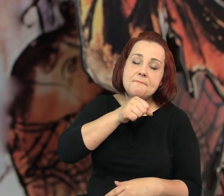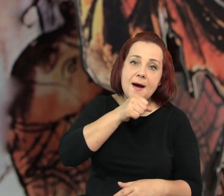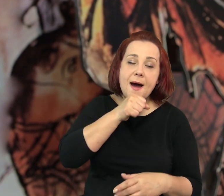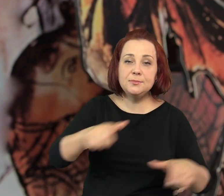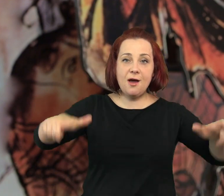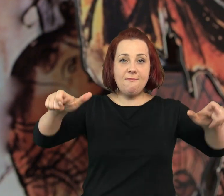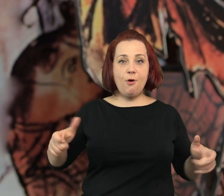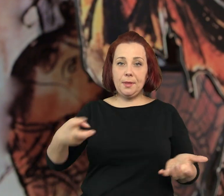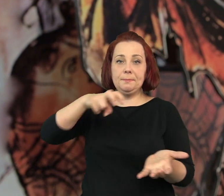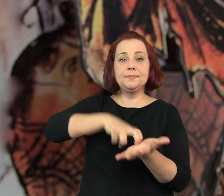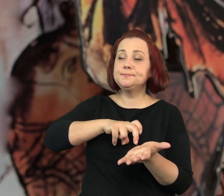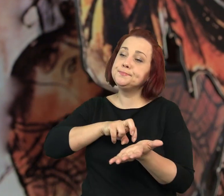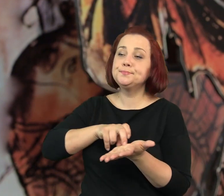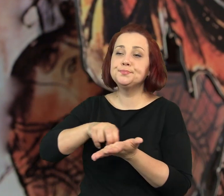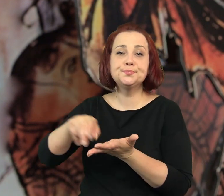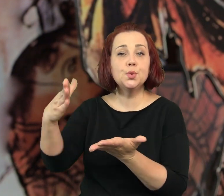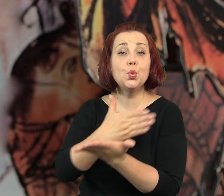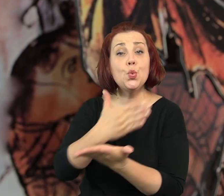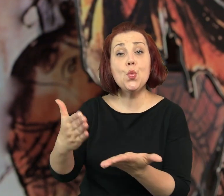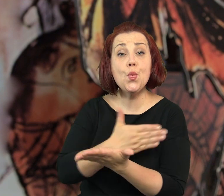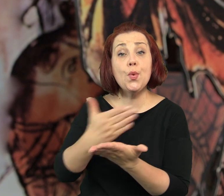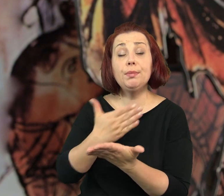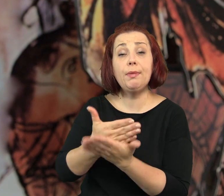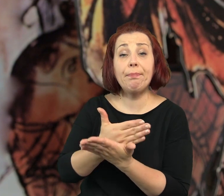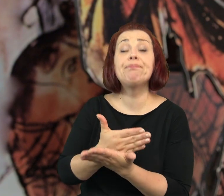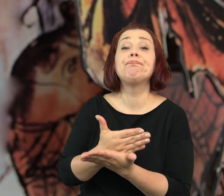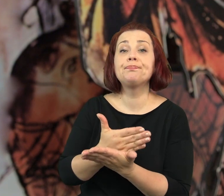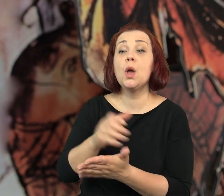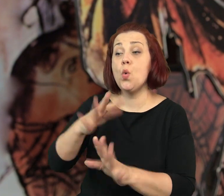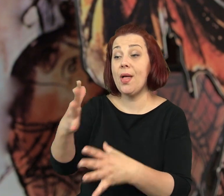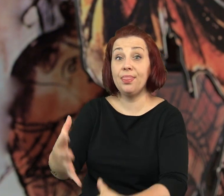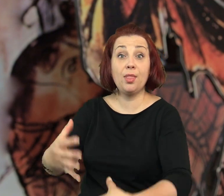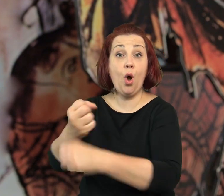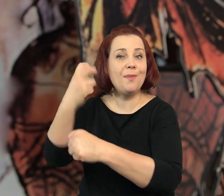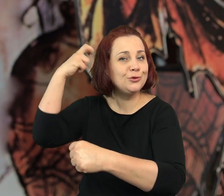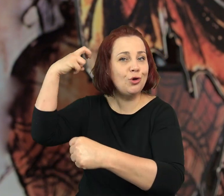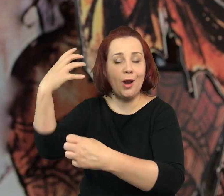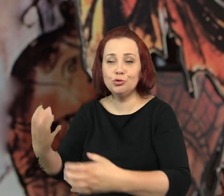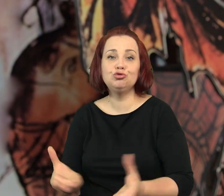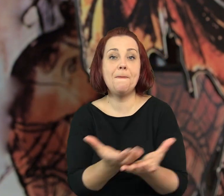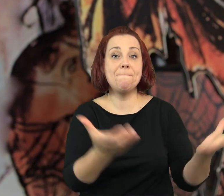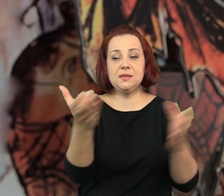Babcia wstała z fotela i podreptała do kuchni. Ze stojącej na podłodze siatki wyjęła torebkę czereśni.